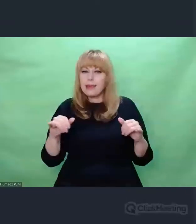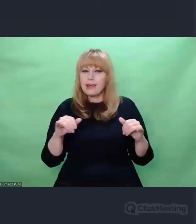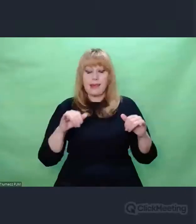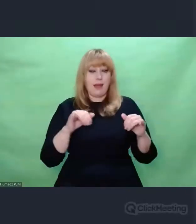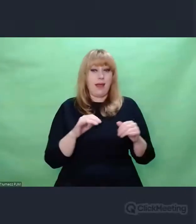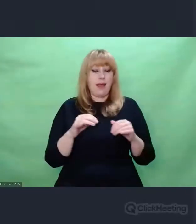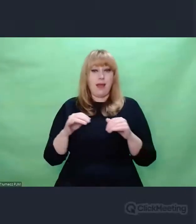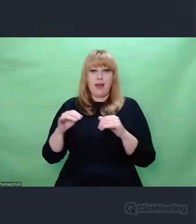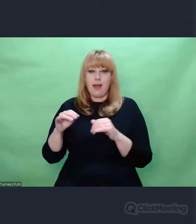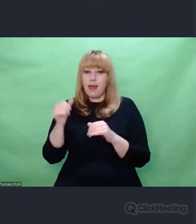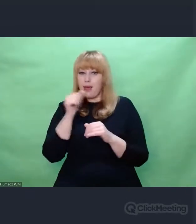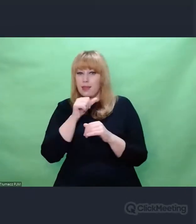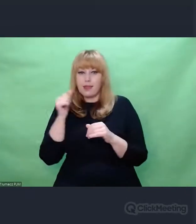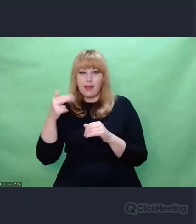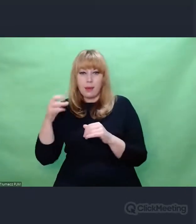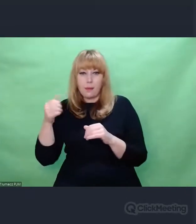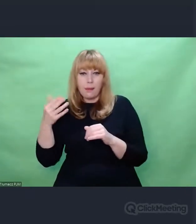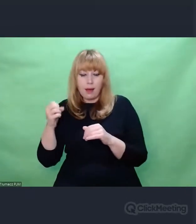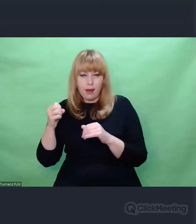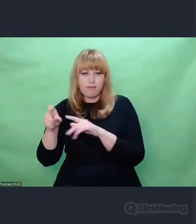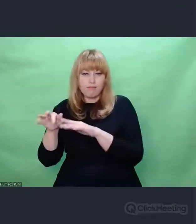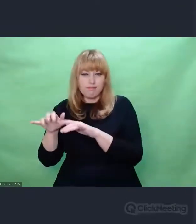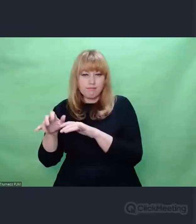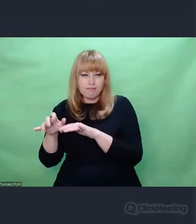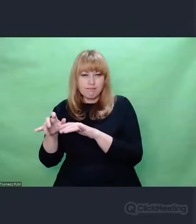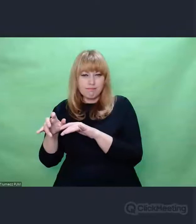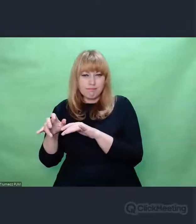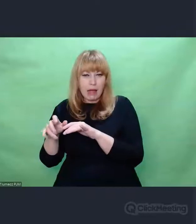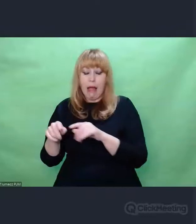od - można powiedzieć - czegoś statycznego,